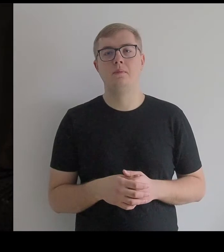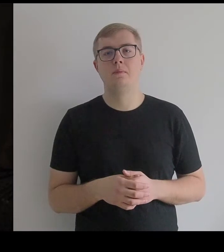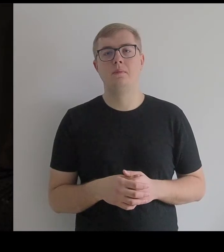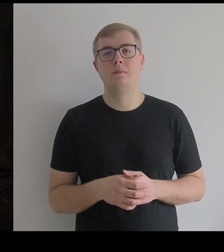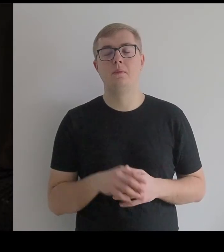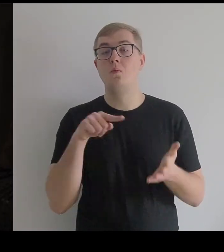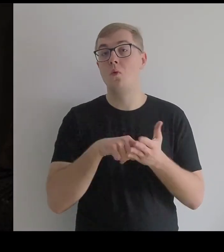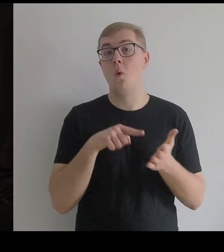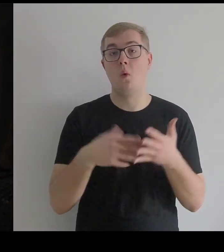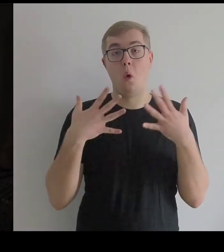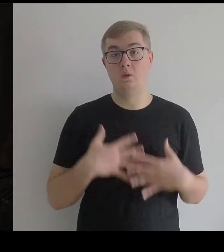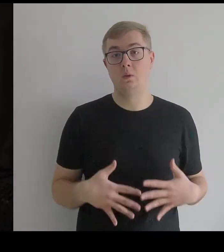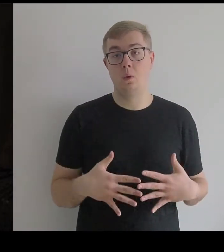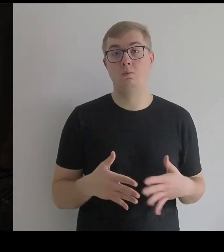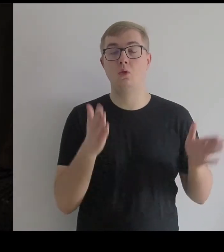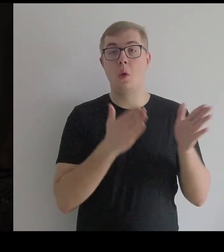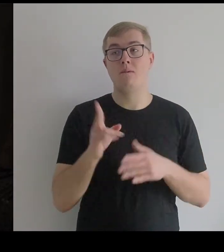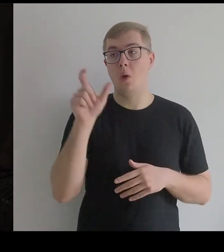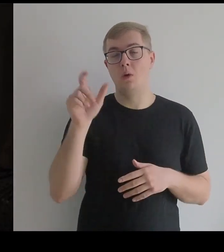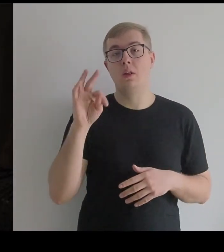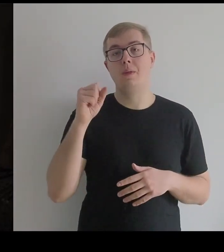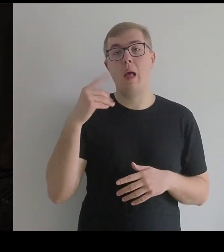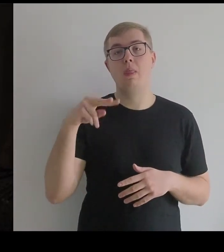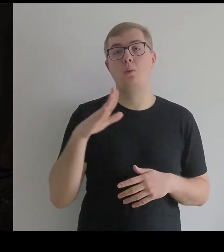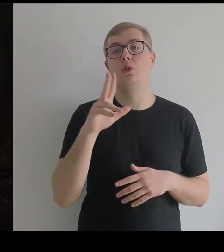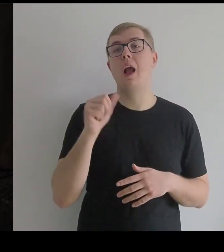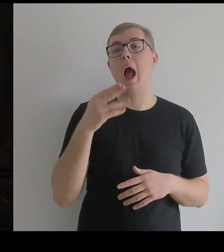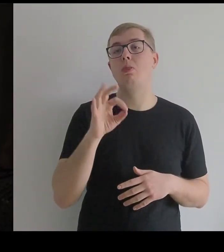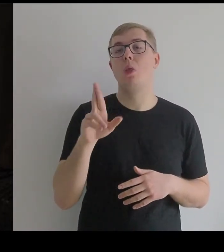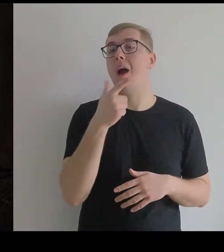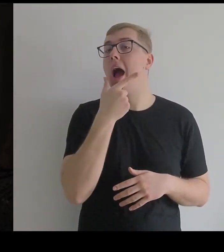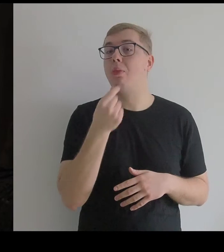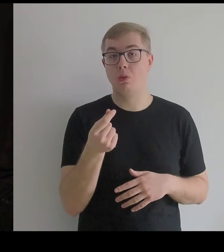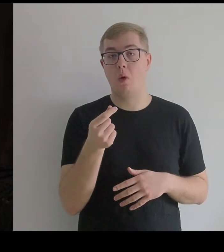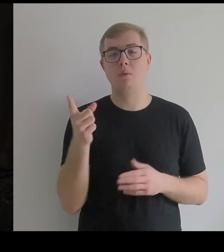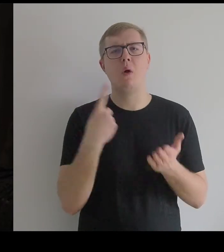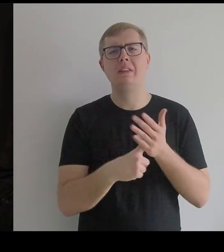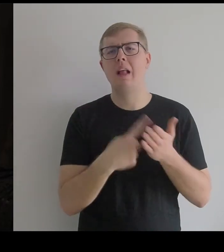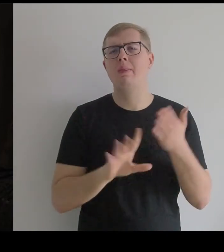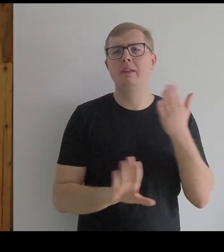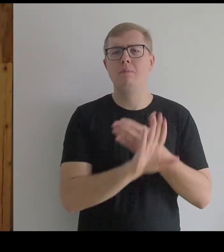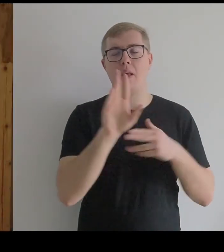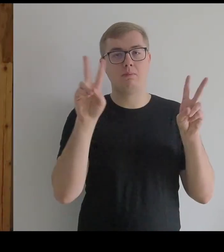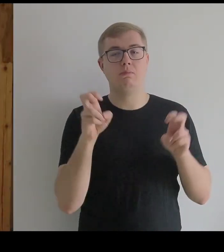BOGDAN RENCZYŃSKI: - To jest kostium przygotowany przez Tadeusza Kantora do ostatniego spektaklu "Dziś są moje urodziny".